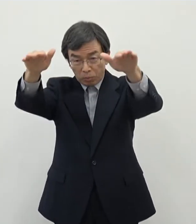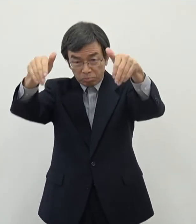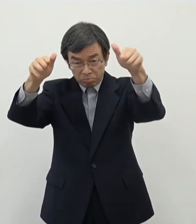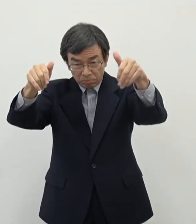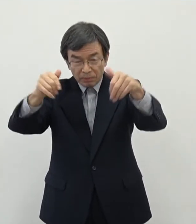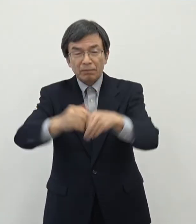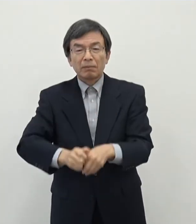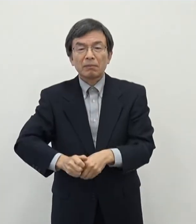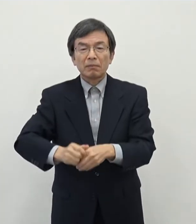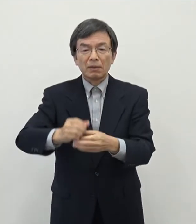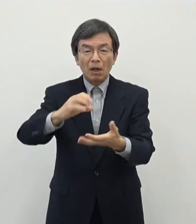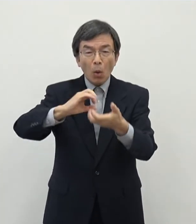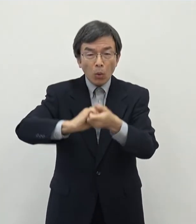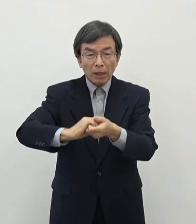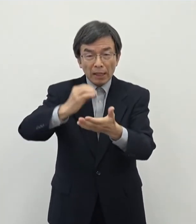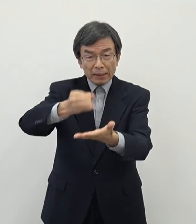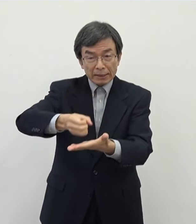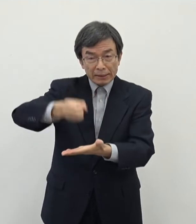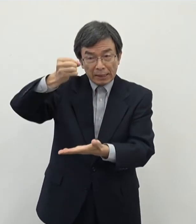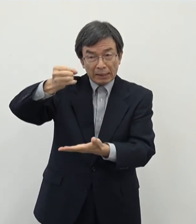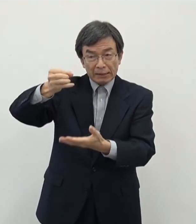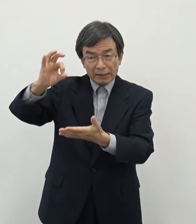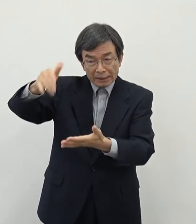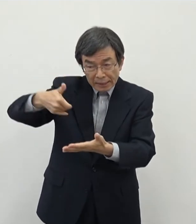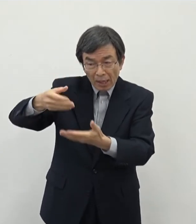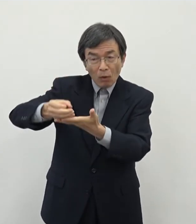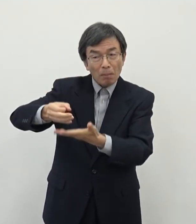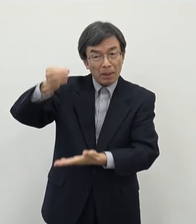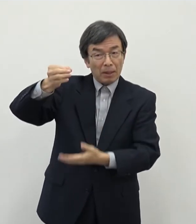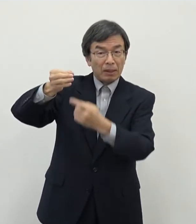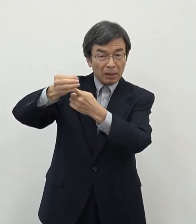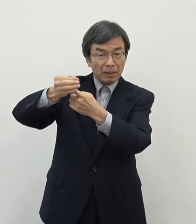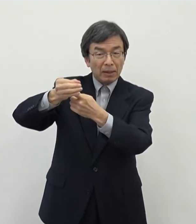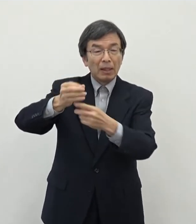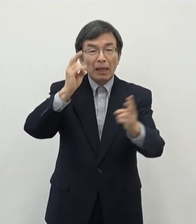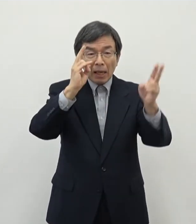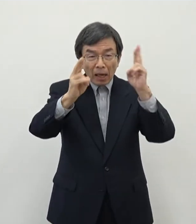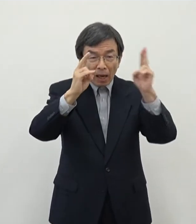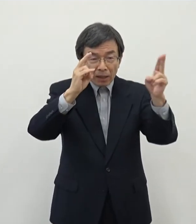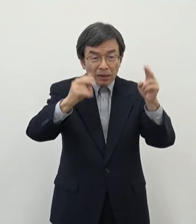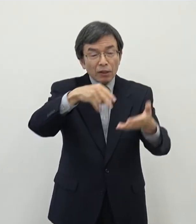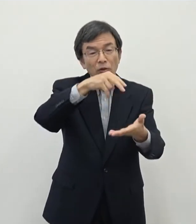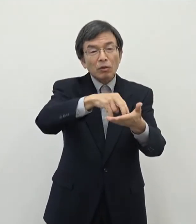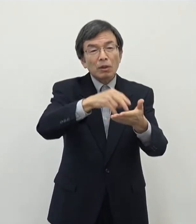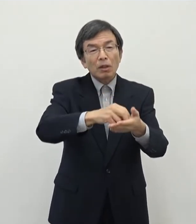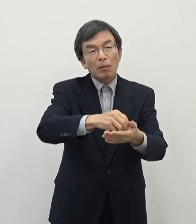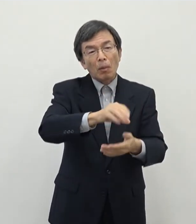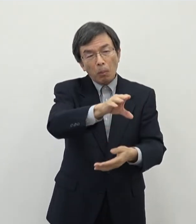資産税はもちろんあの収益増になりますし 企業であれば償却資産等もございますので